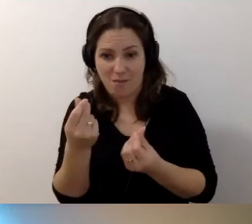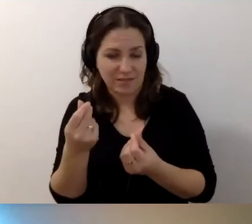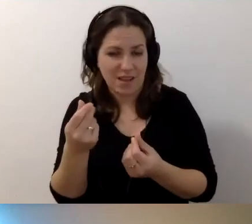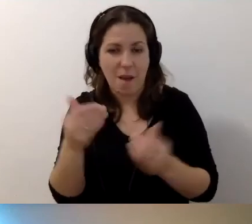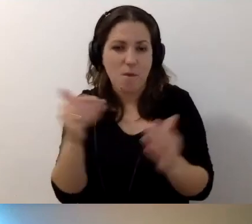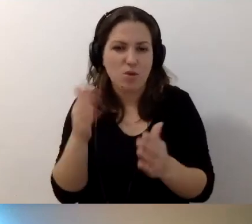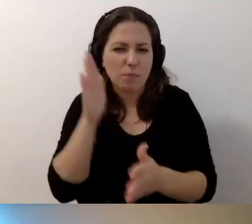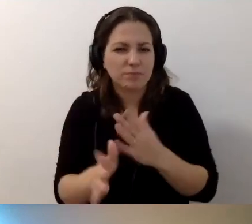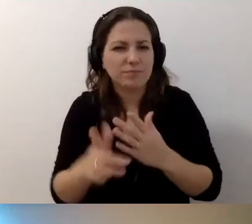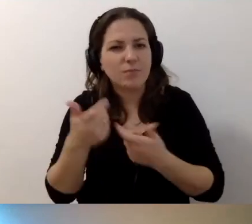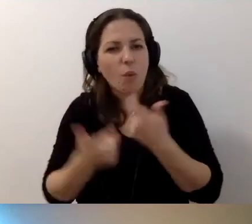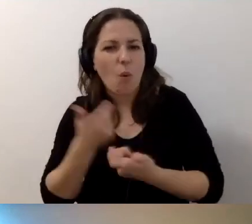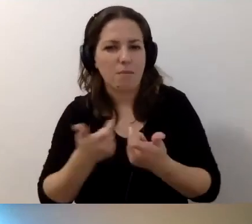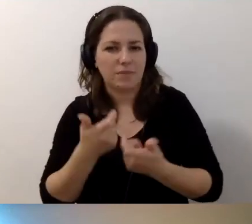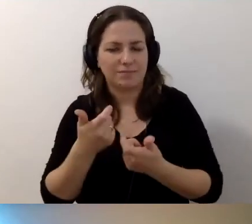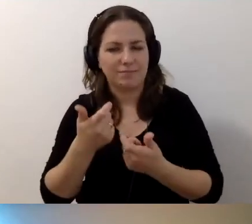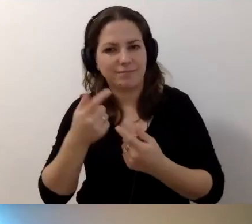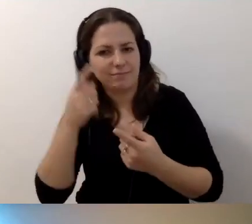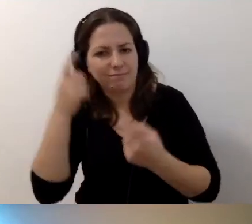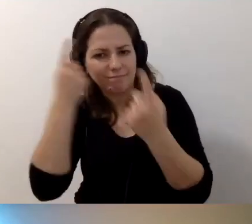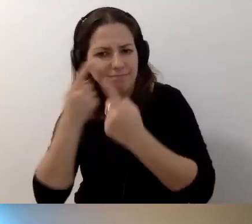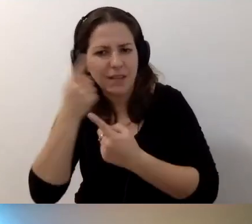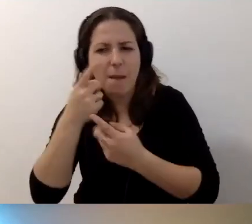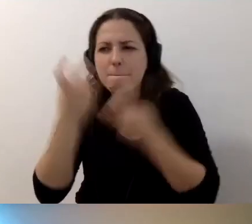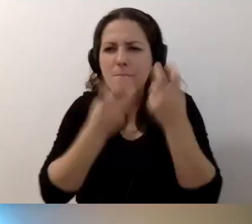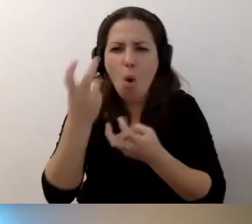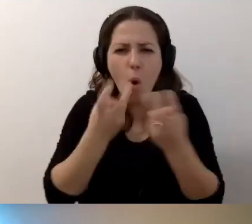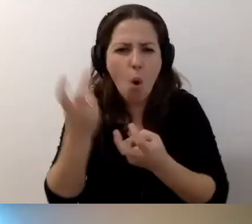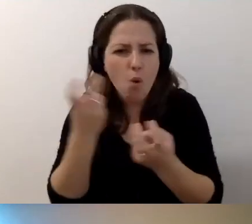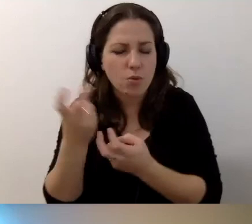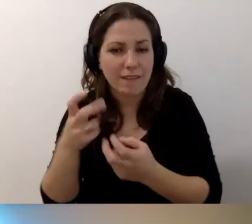Może trzeba dokonać poszukiwań w Internecie.